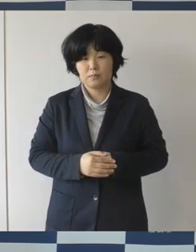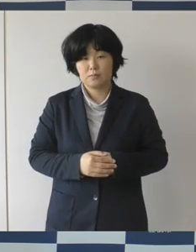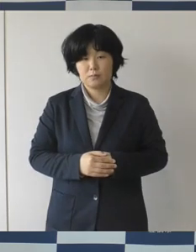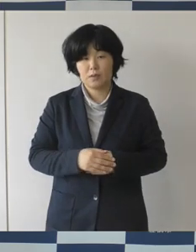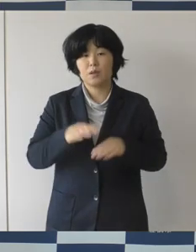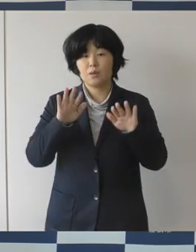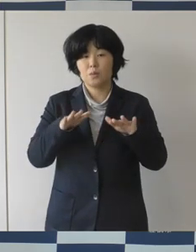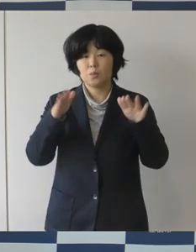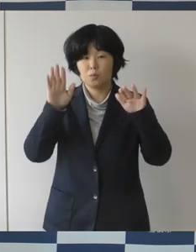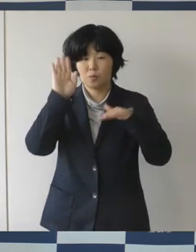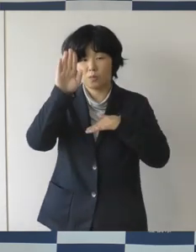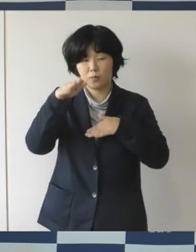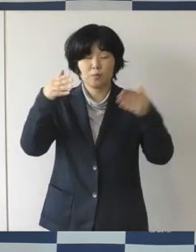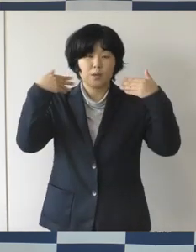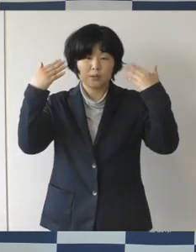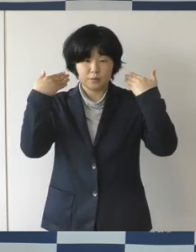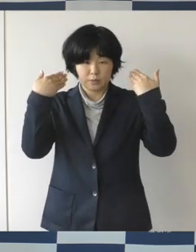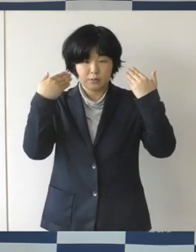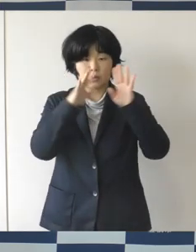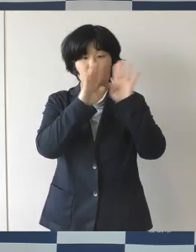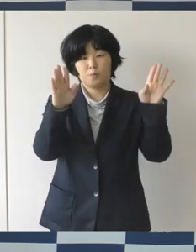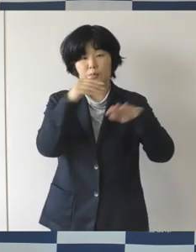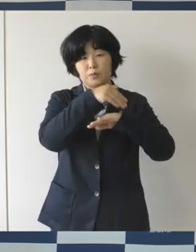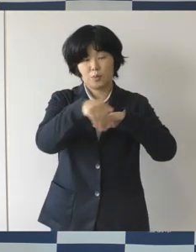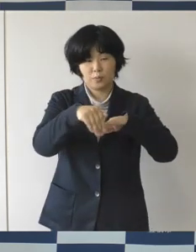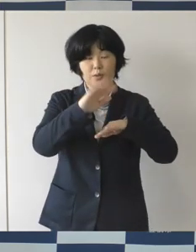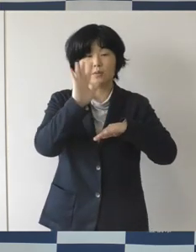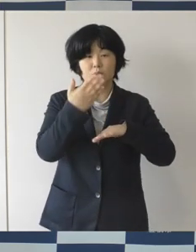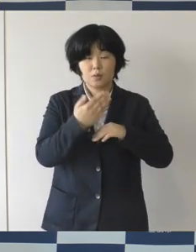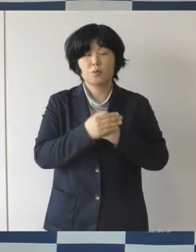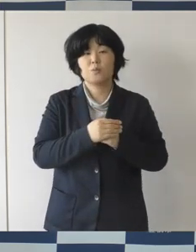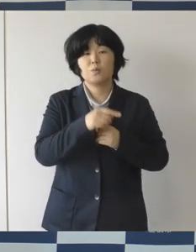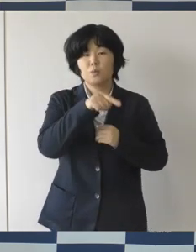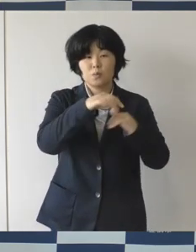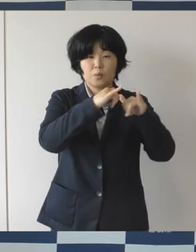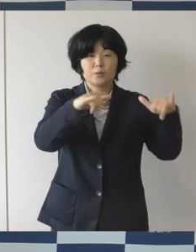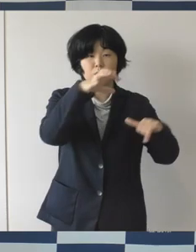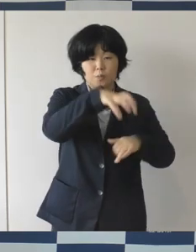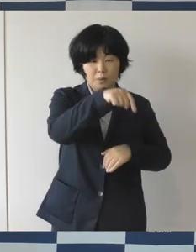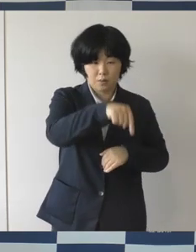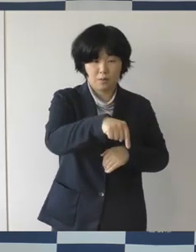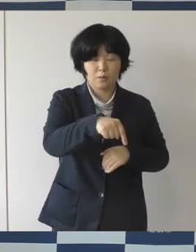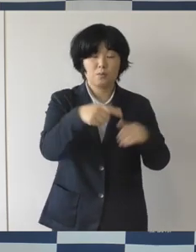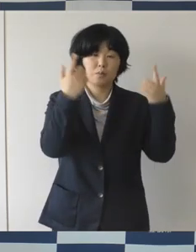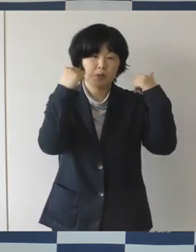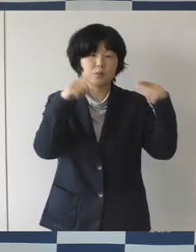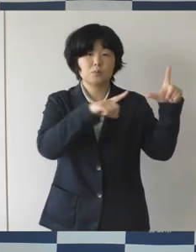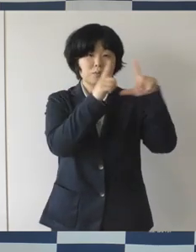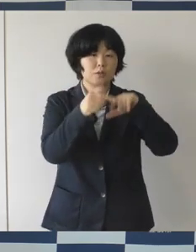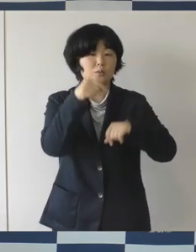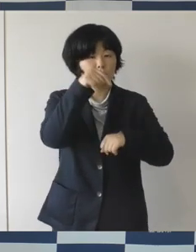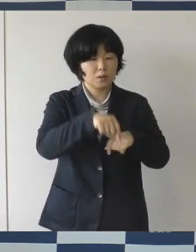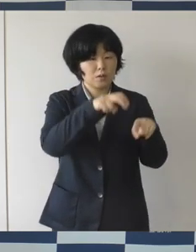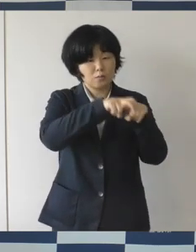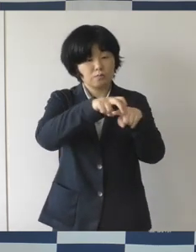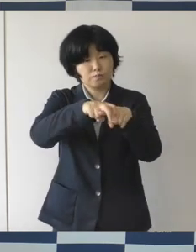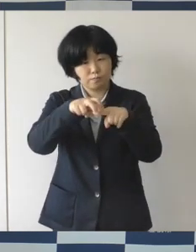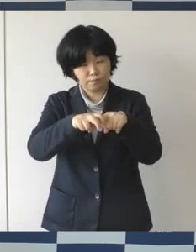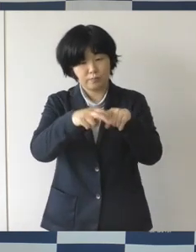まちなか広場でありますけれども 日常的にはベンチに腰掛けて本を読んだりお弁当を食べてもらったり、